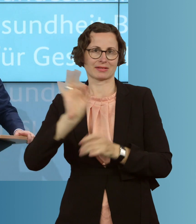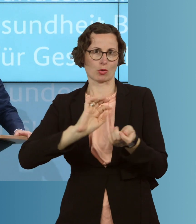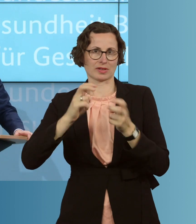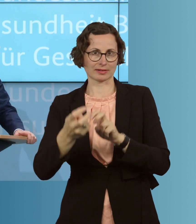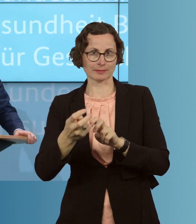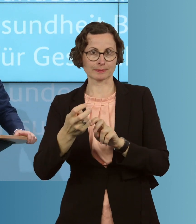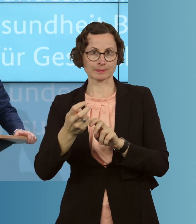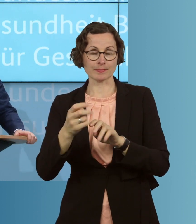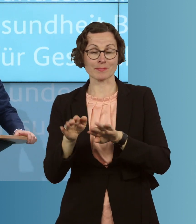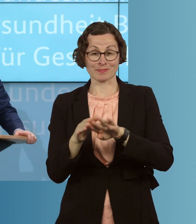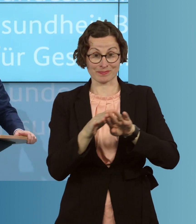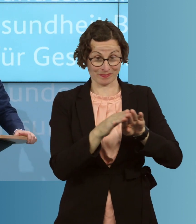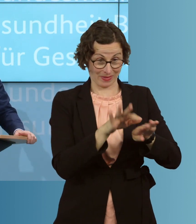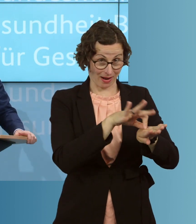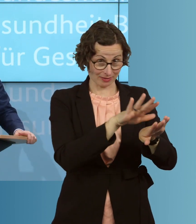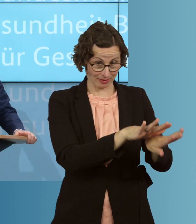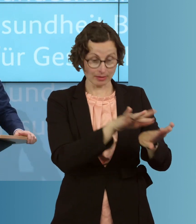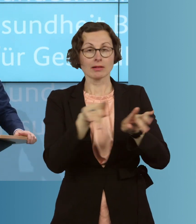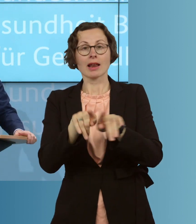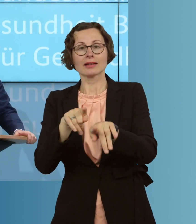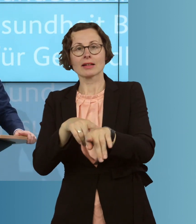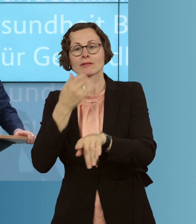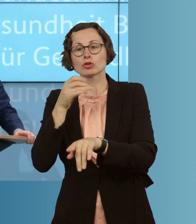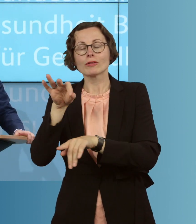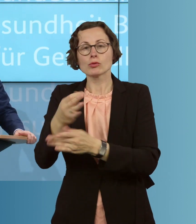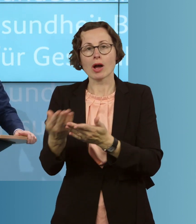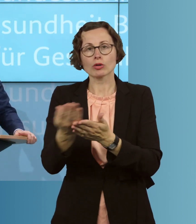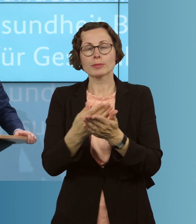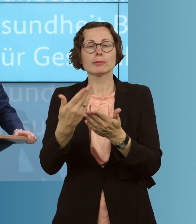wir auch möglich machen, beispielsweise, bei der Ausbildung von Ergotherapeuten,